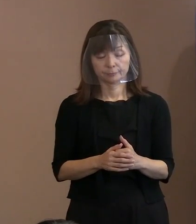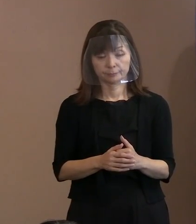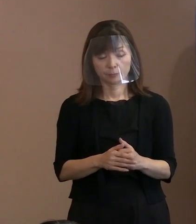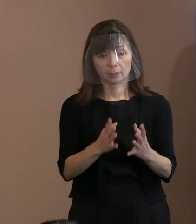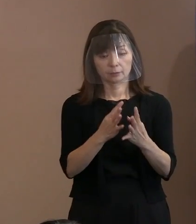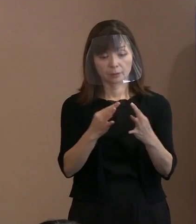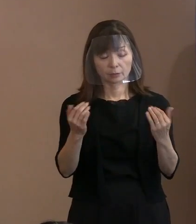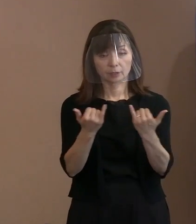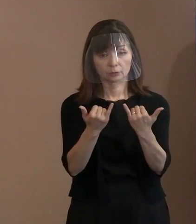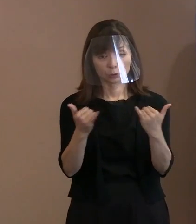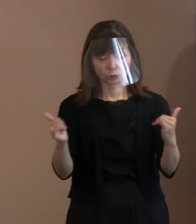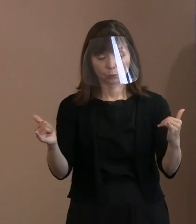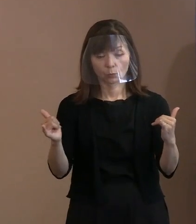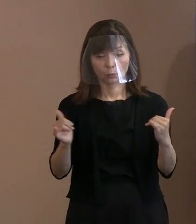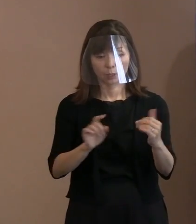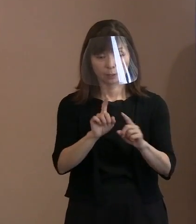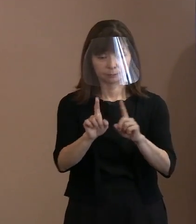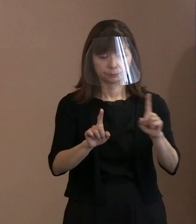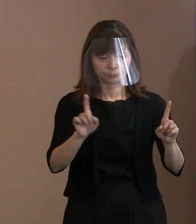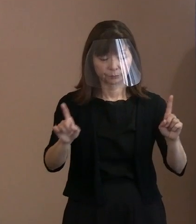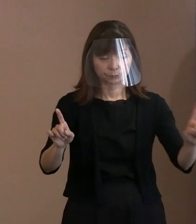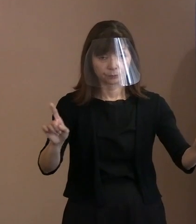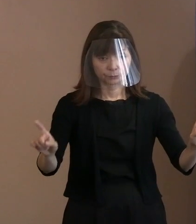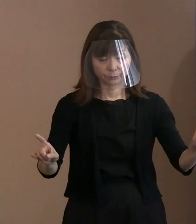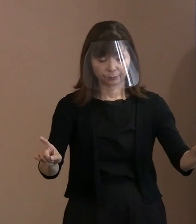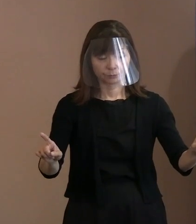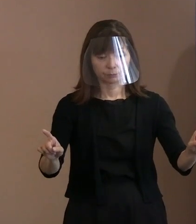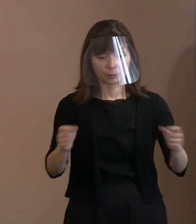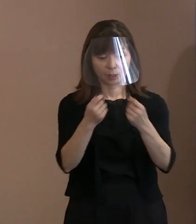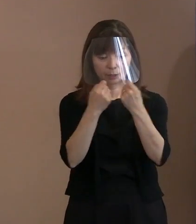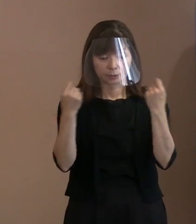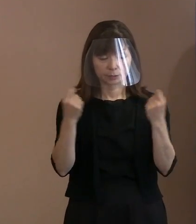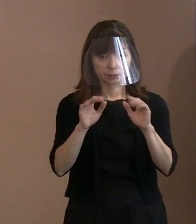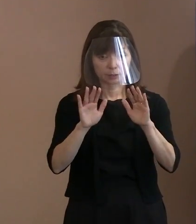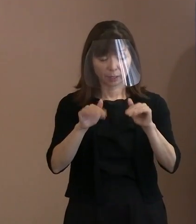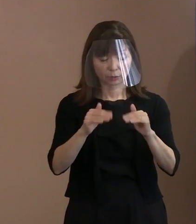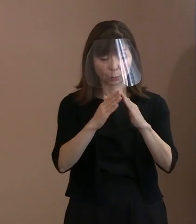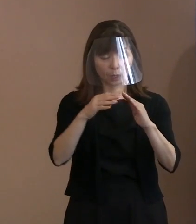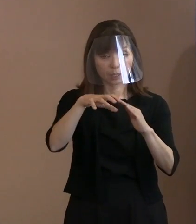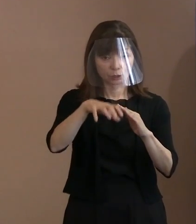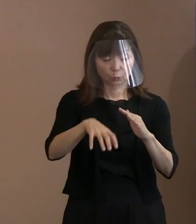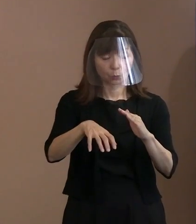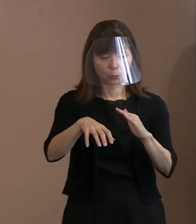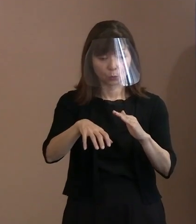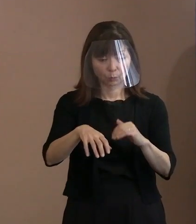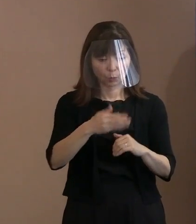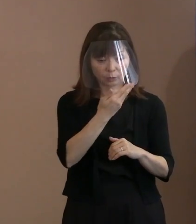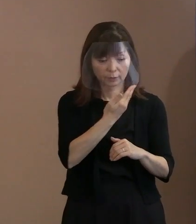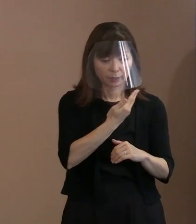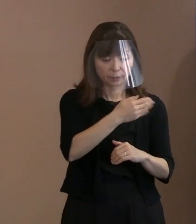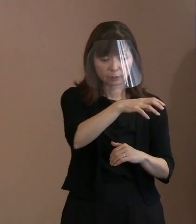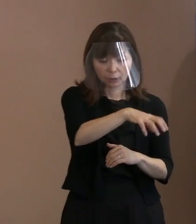式典会場内でも要所要所に配置する ということを､まずやると｡